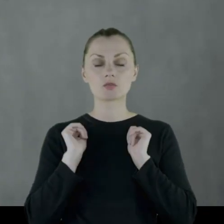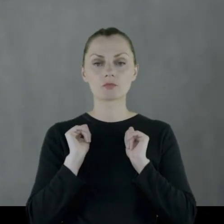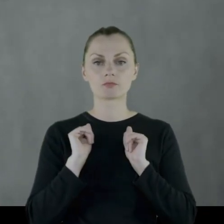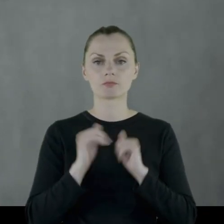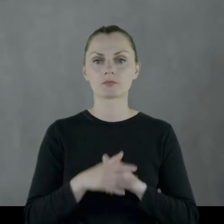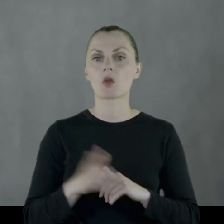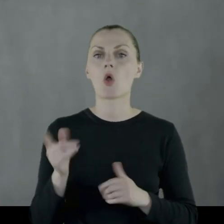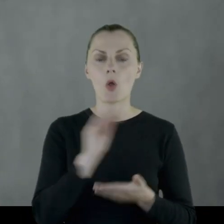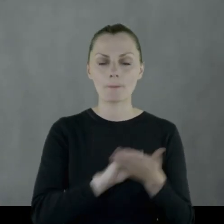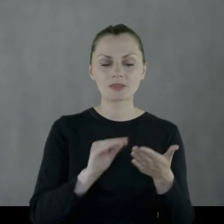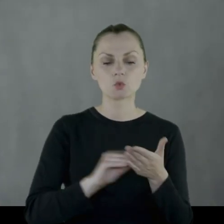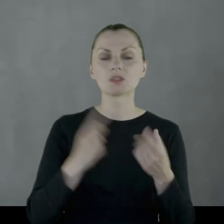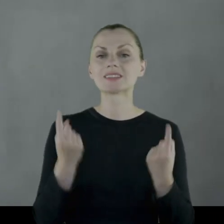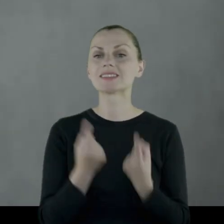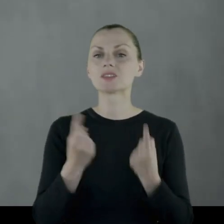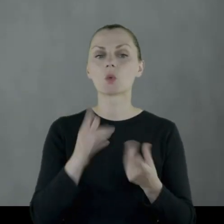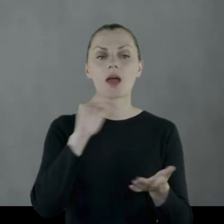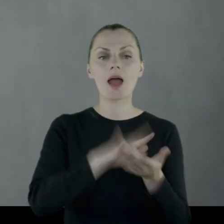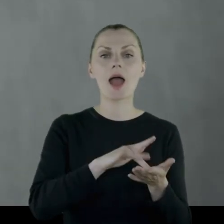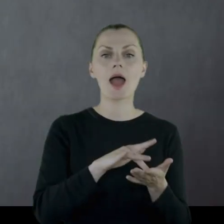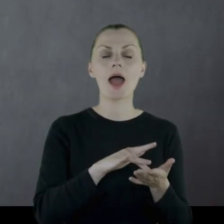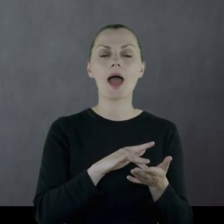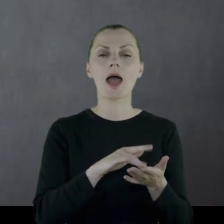Między innymi opisuje sytuację na stacji kolejowej,